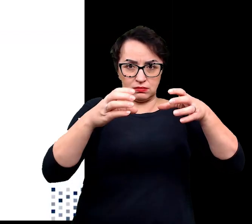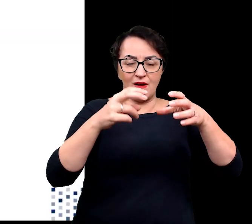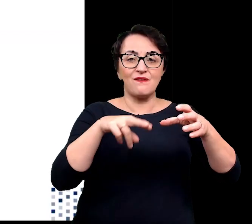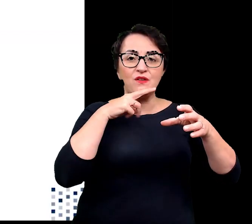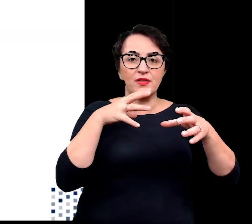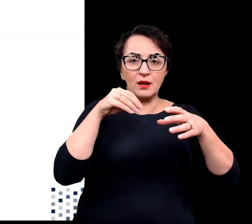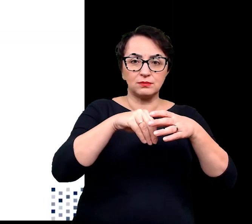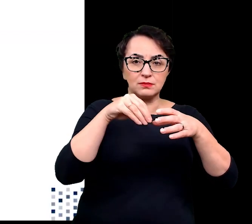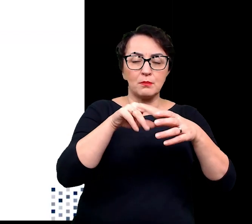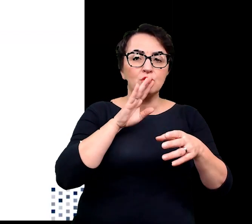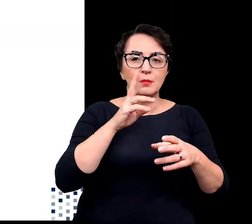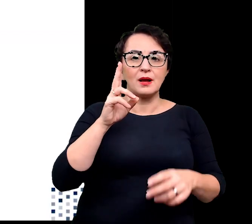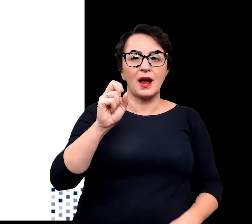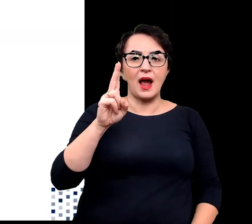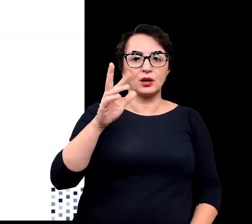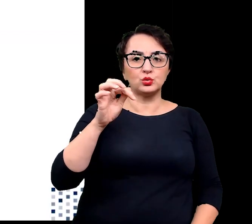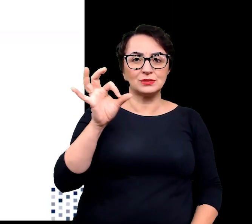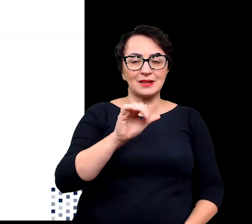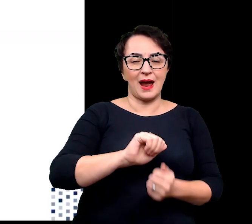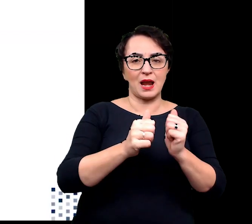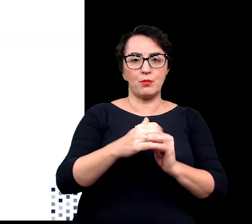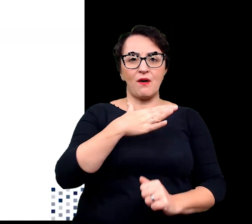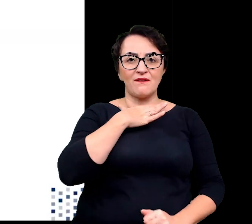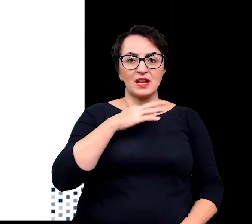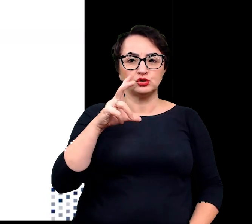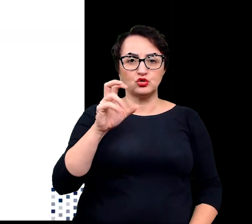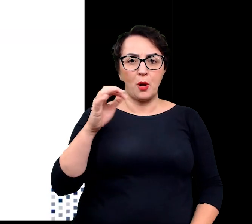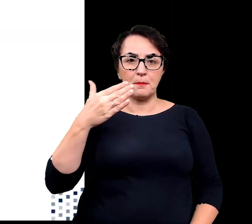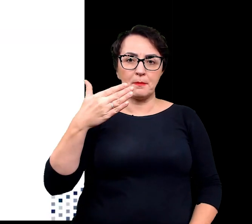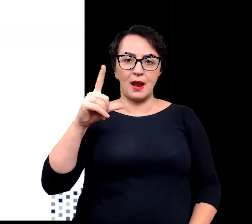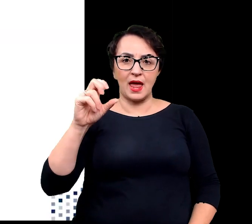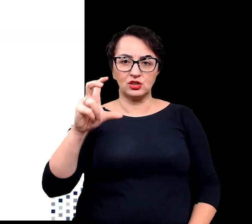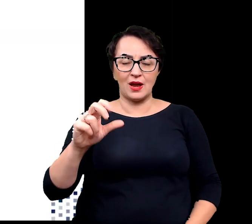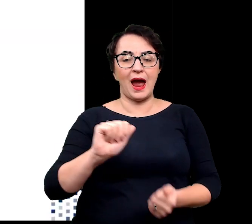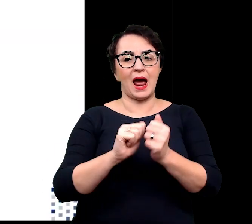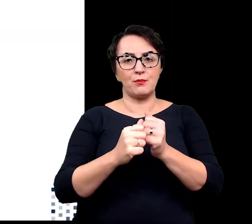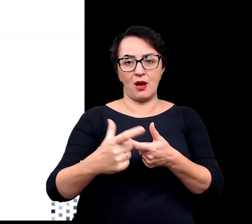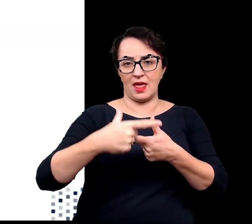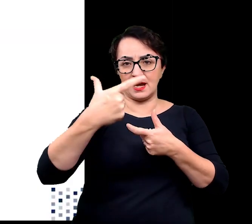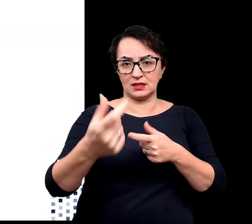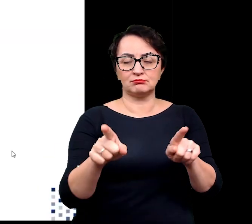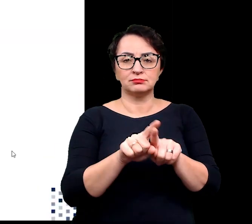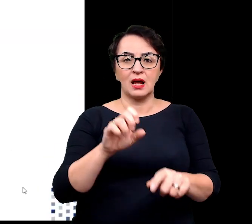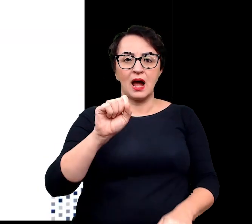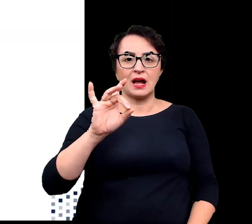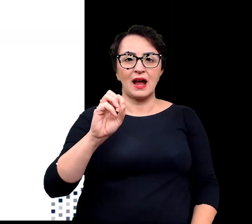jak u kaktusa czy wilczomlecza lub liściach jak u agawy, aloesu czy grubosza.